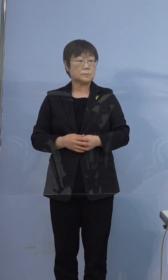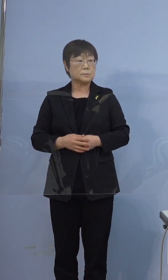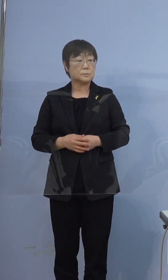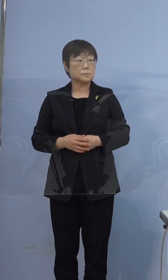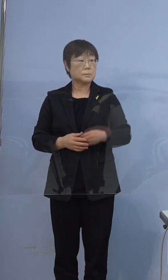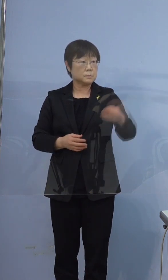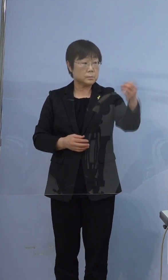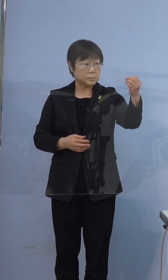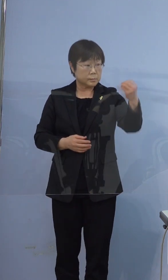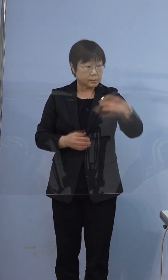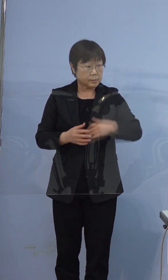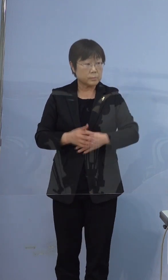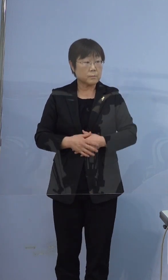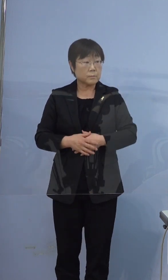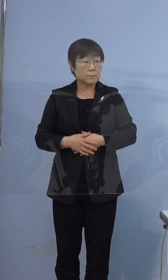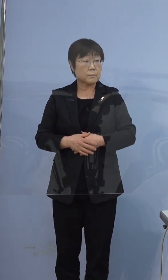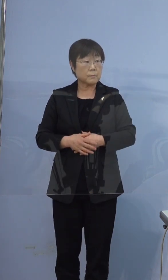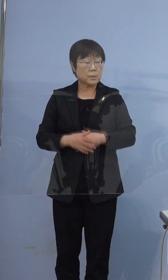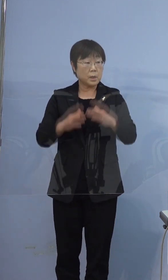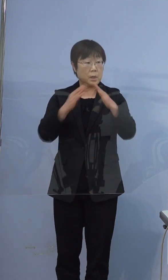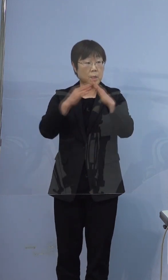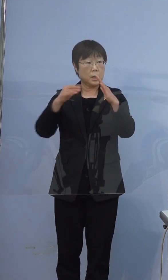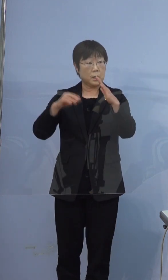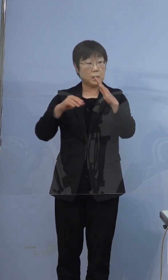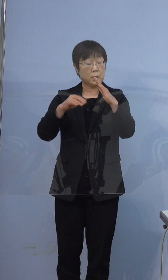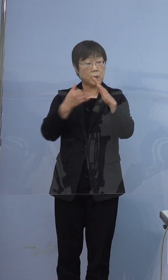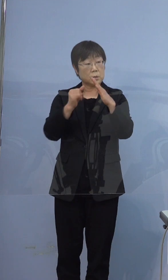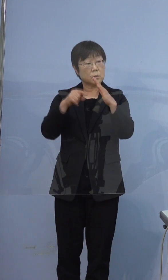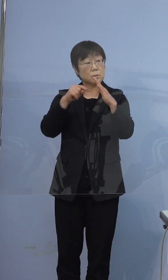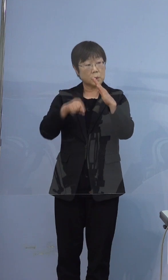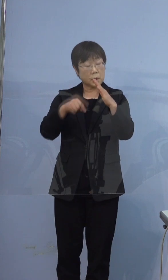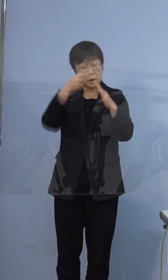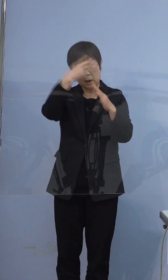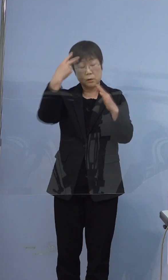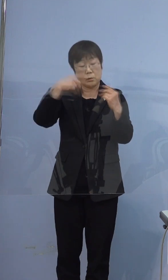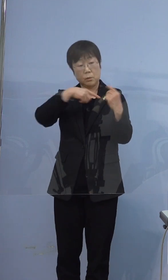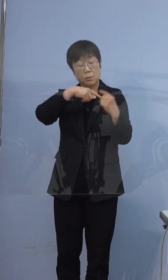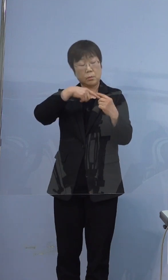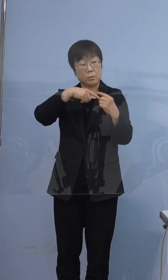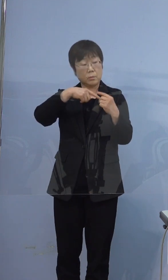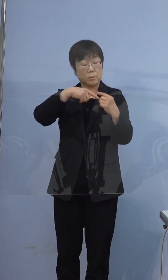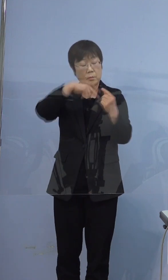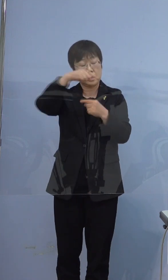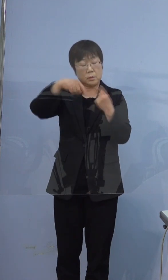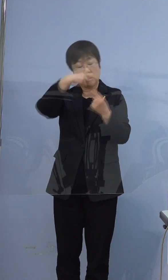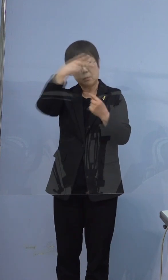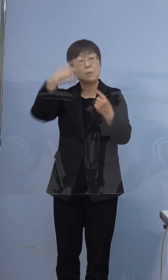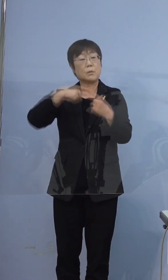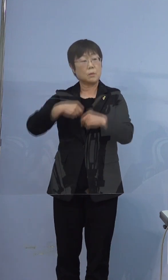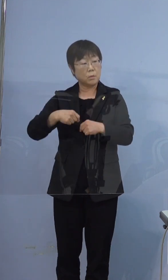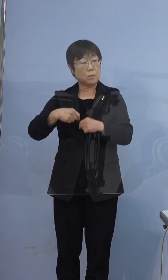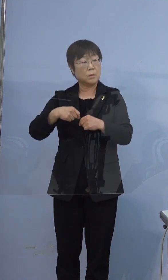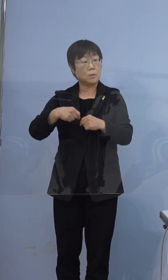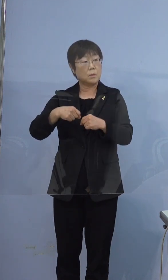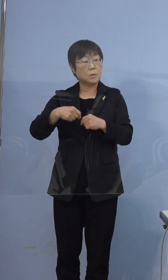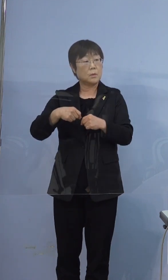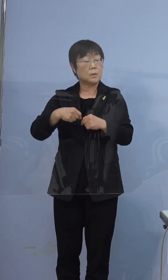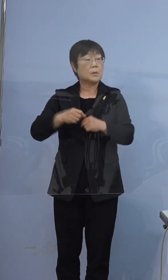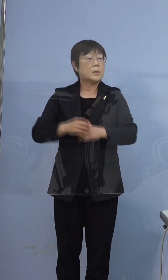念のためご家族の中でも鳴門高校の方を 起点として続柄教えていただいていいですか